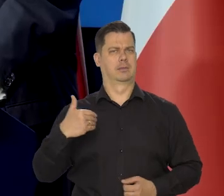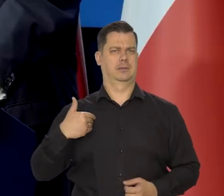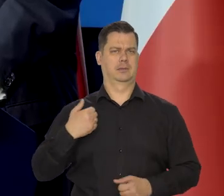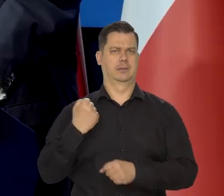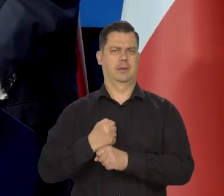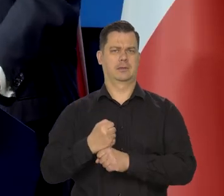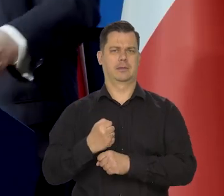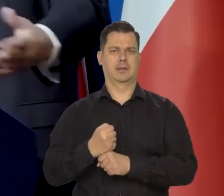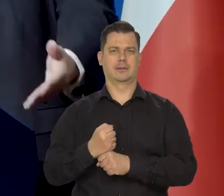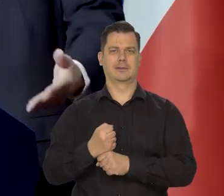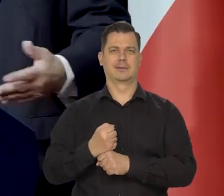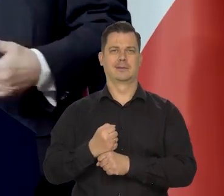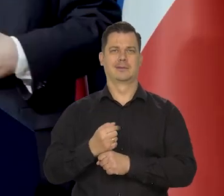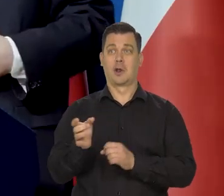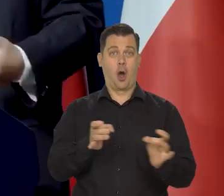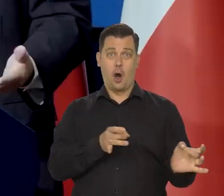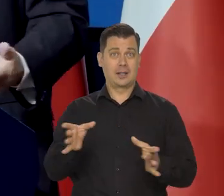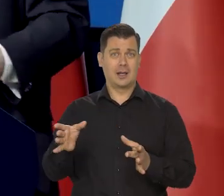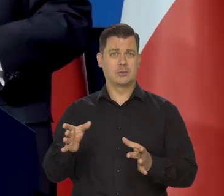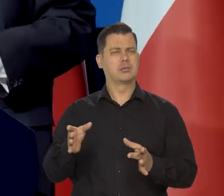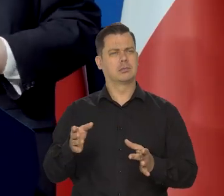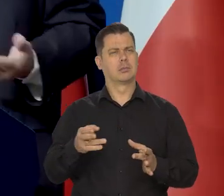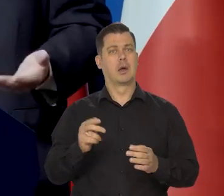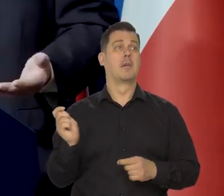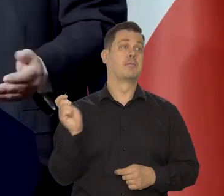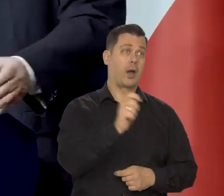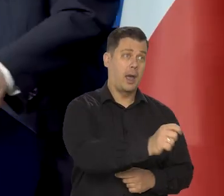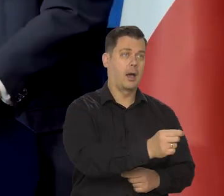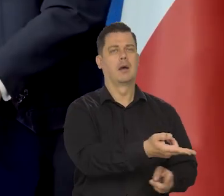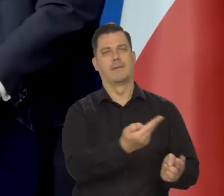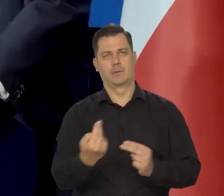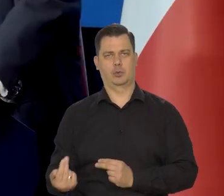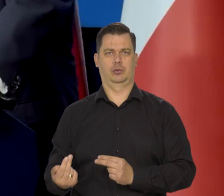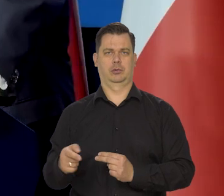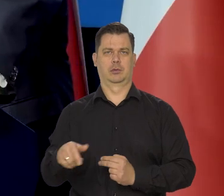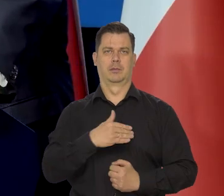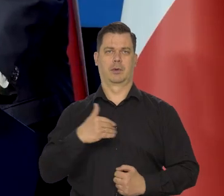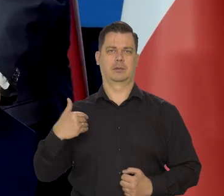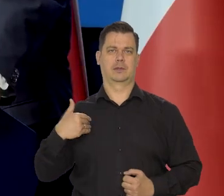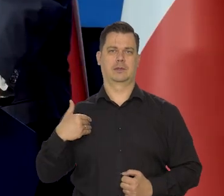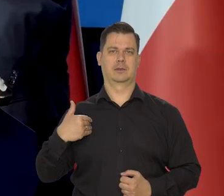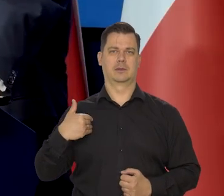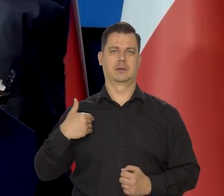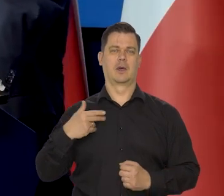Nawet niekoniecznie od razu, tylko później wyjechać i później wrócić i odpracować to